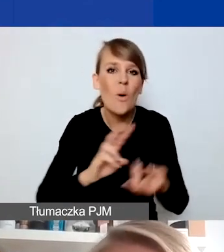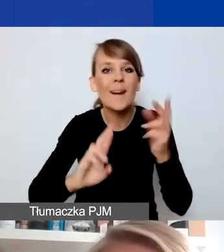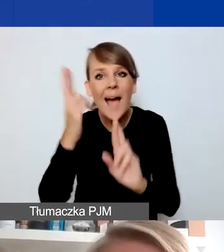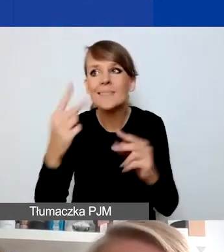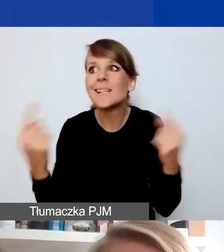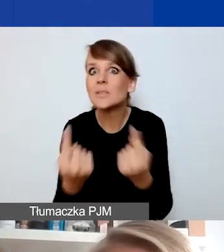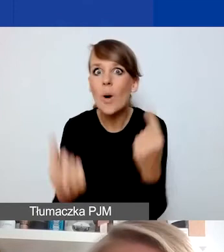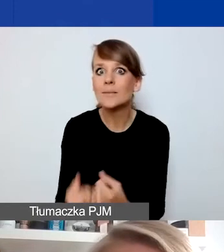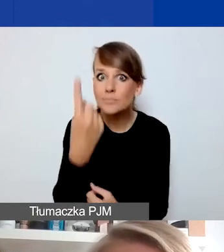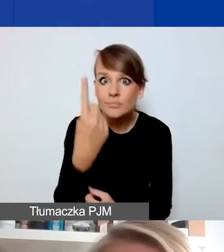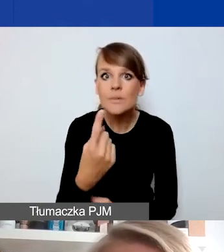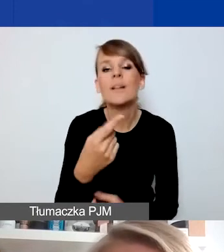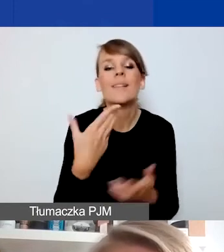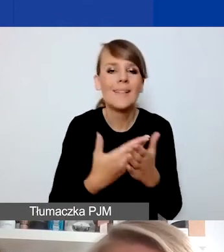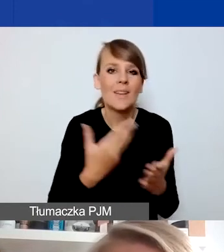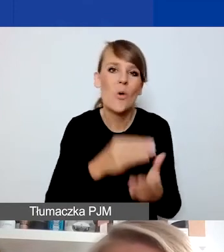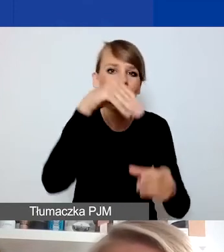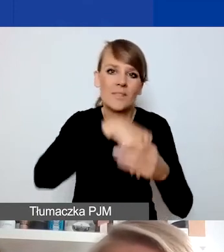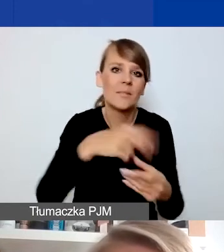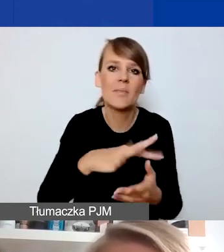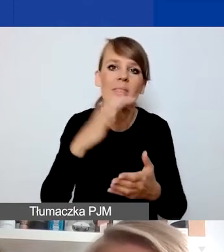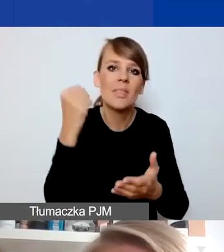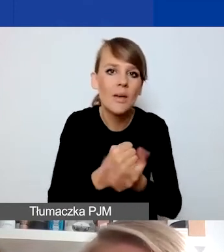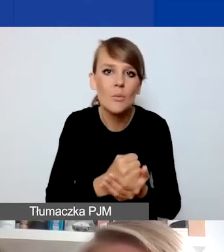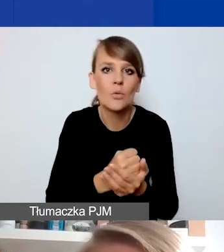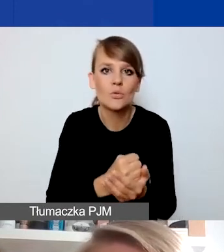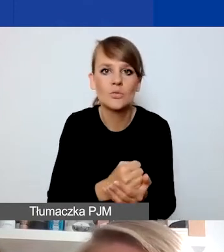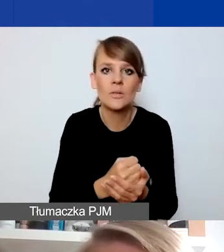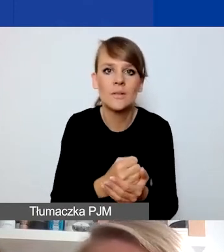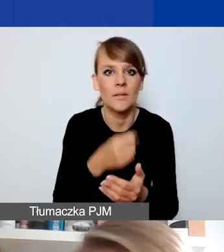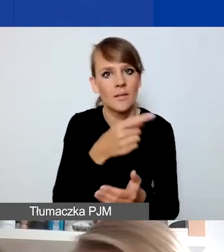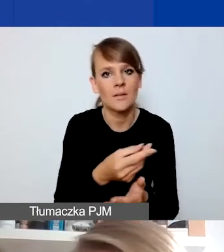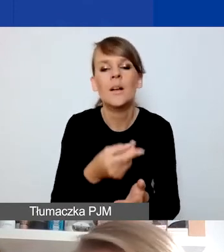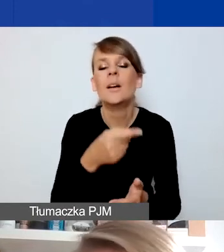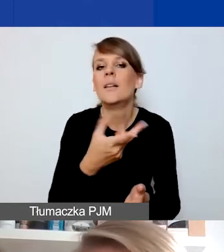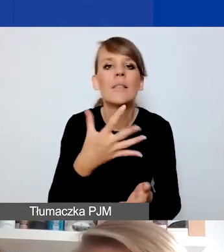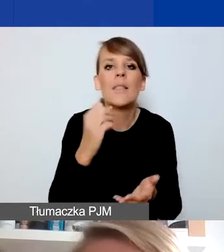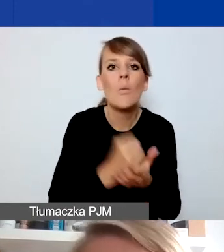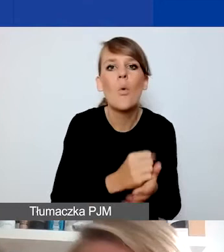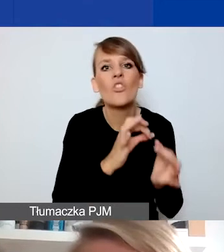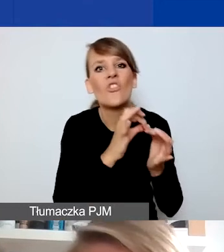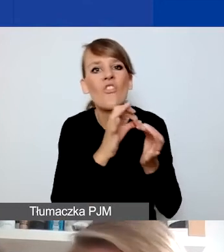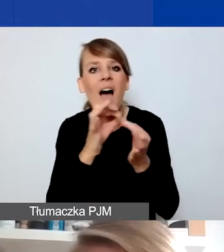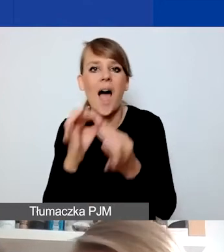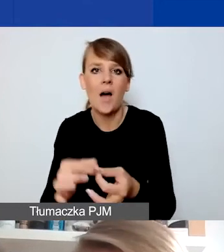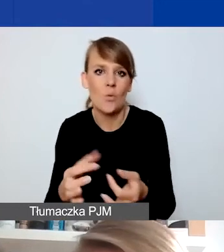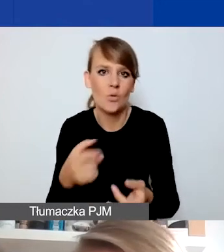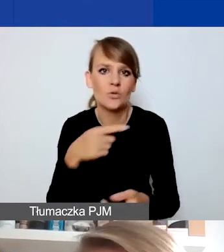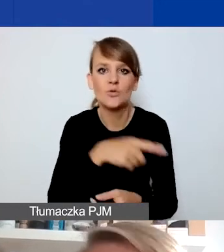to one nie muszą zawierać elementu trwałości czy jakiegoś przełożenia na działania systemowe.